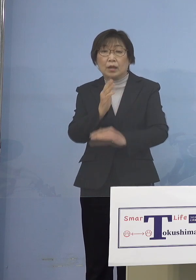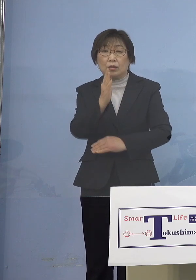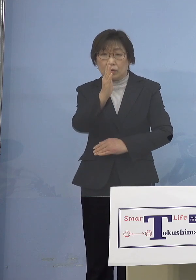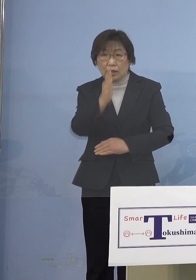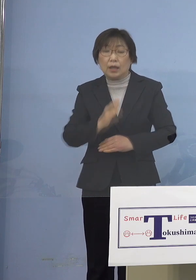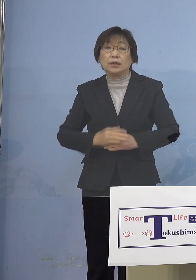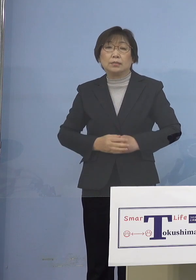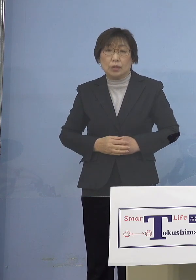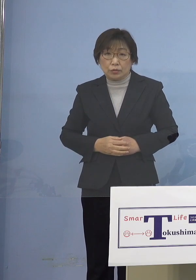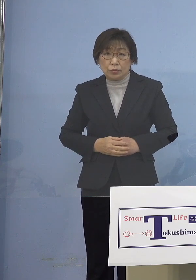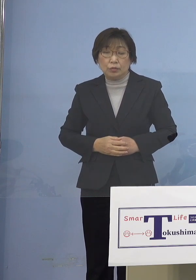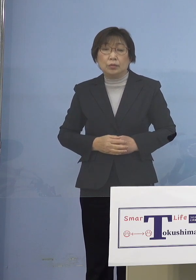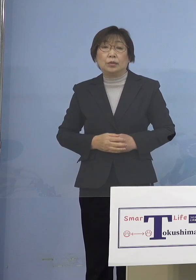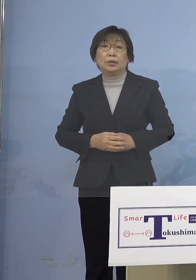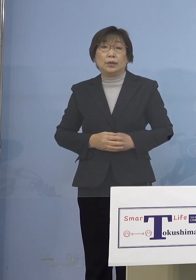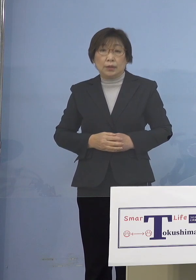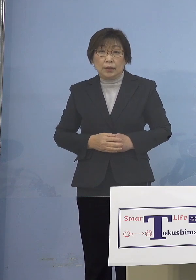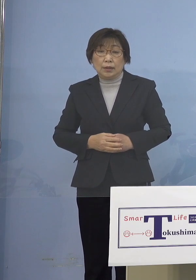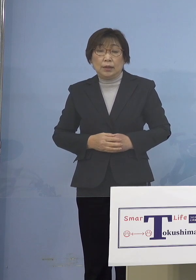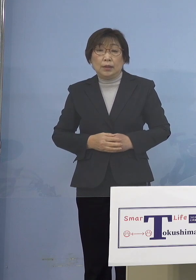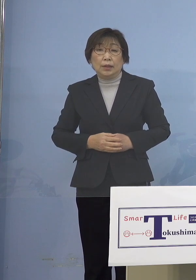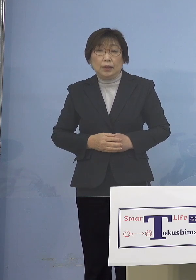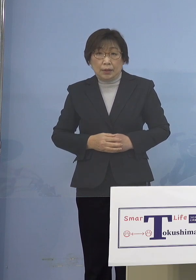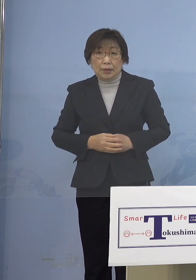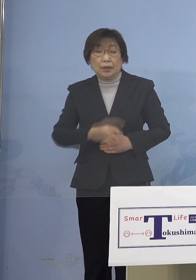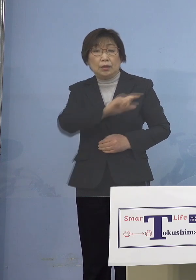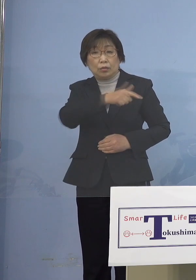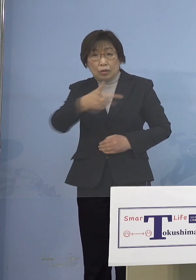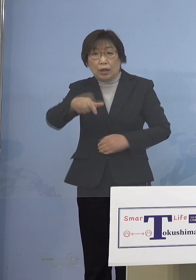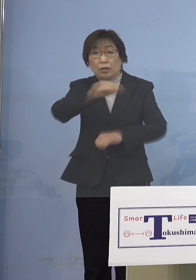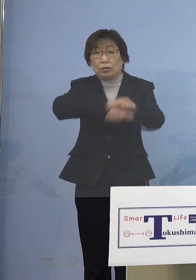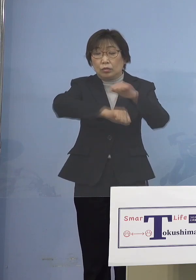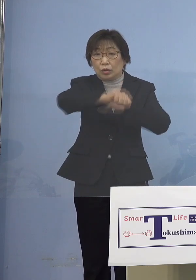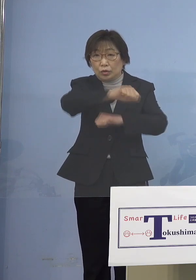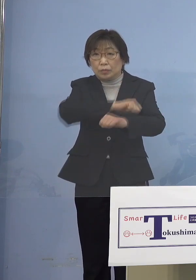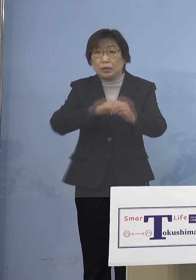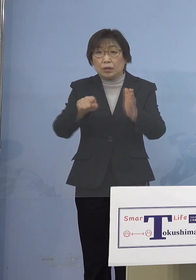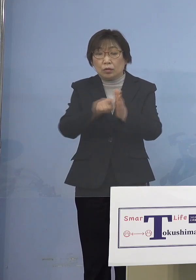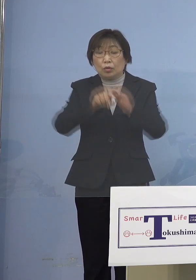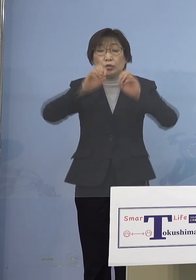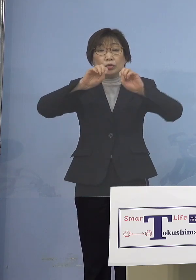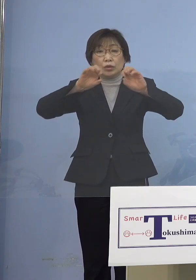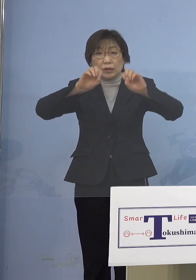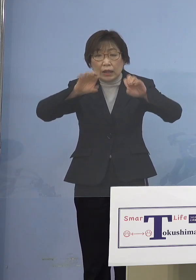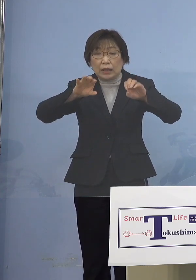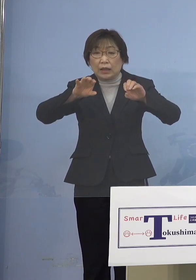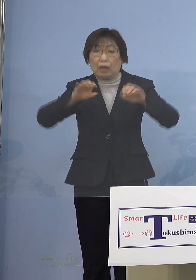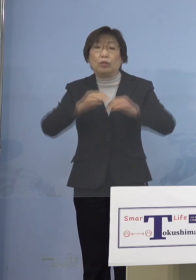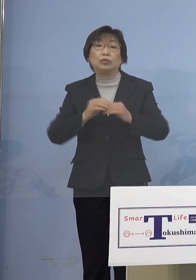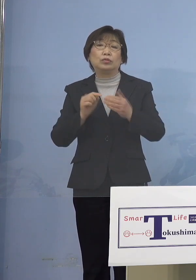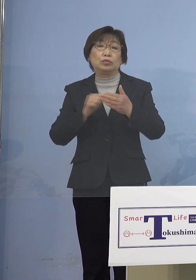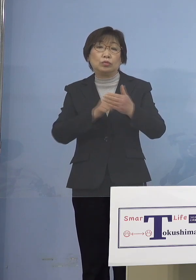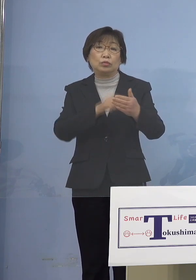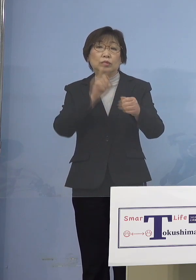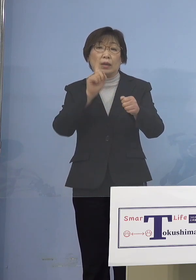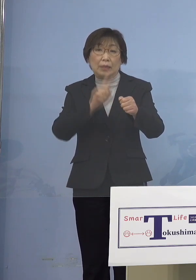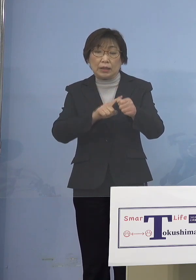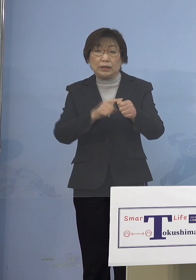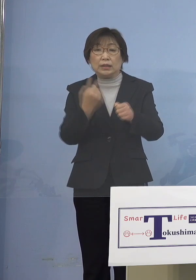このような取組みについての 周知徹底を図るために 昨日、市町村担当課との WEB会議を開催し